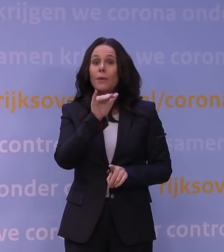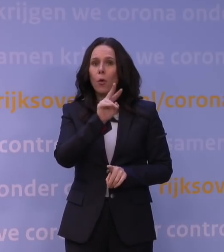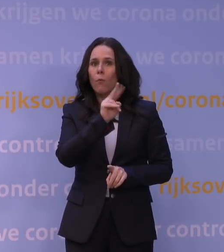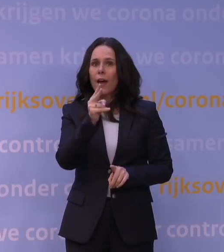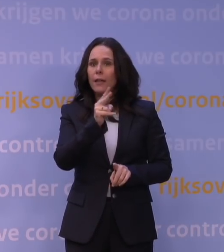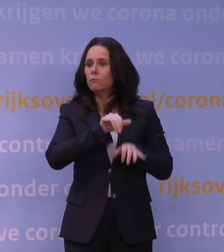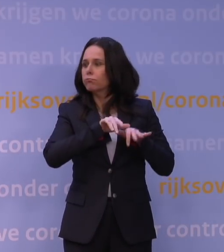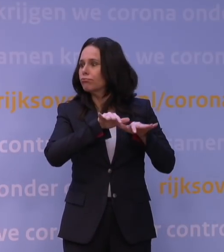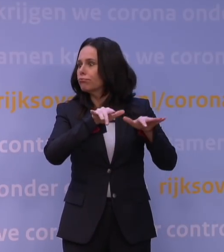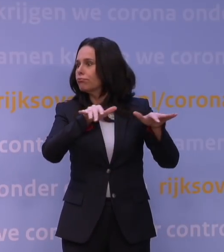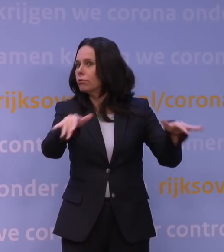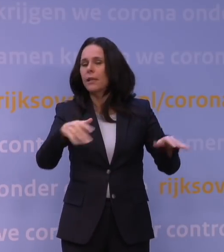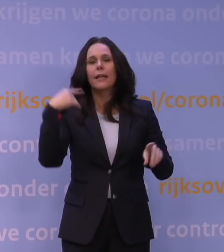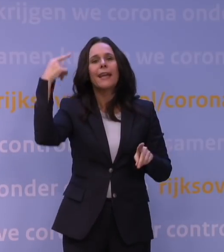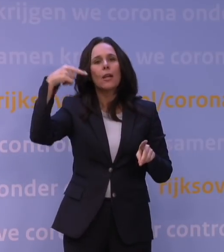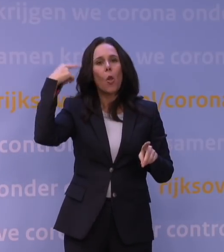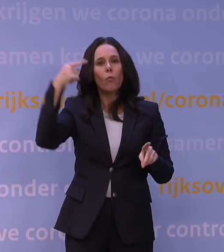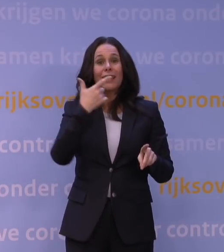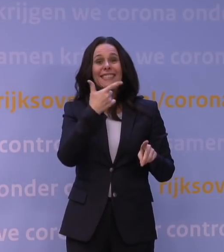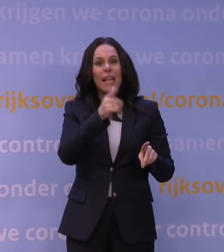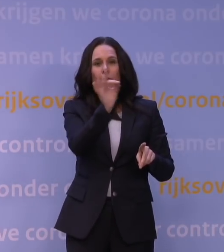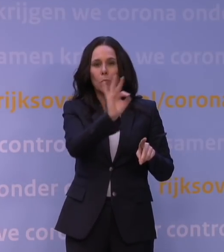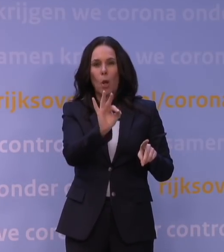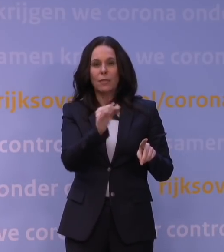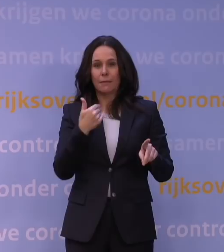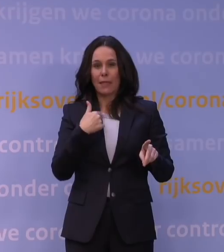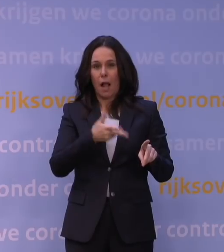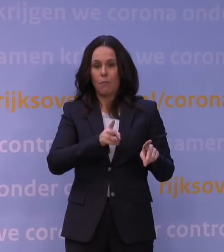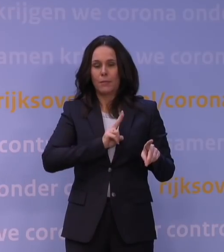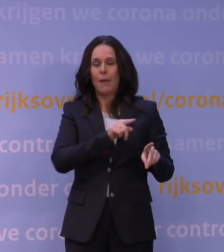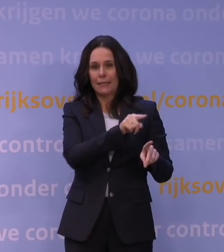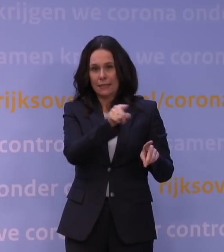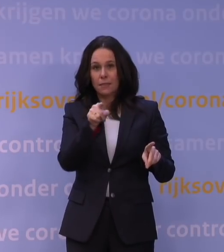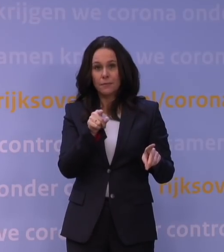Inmiddels in Londen al zo'n 70%. U kunt zich voorstellen dat je dan kan kijken: